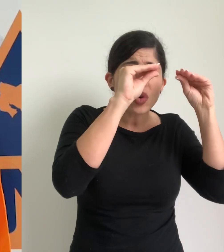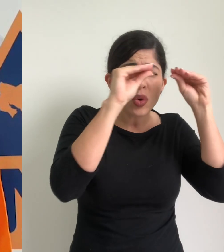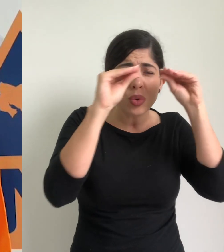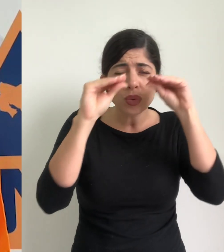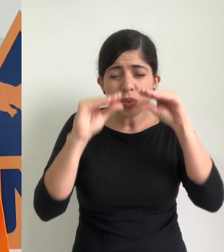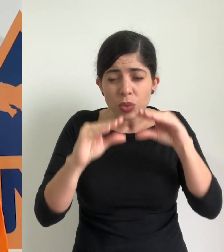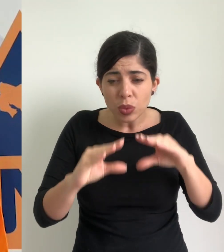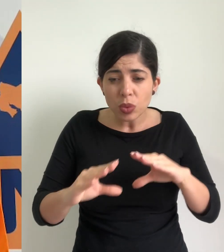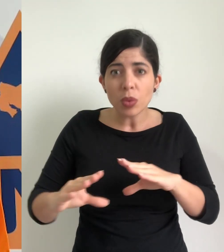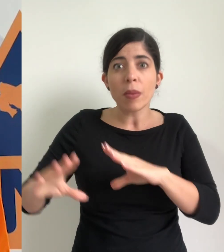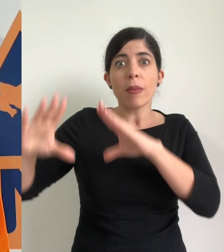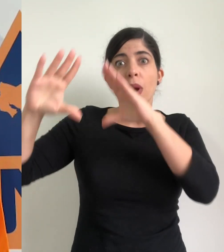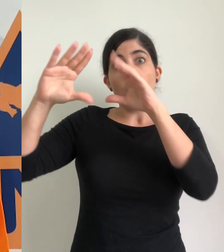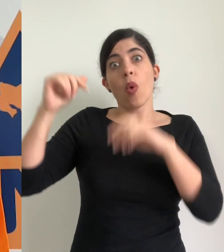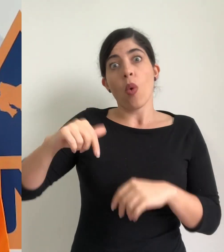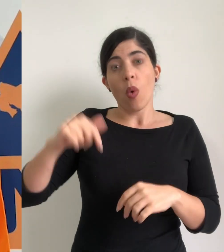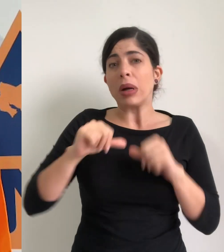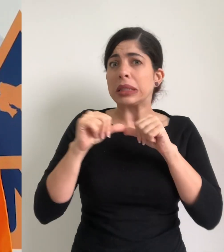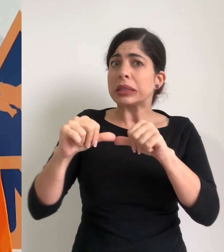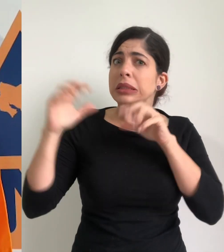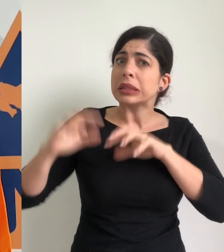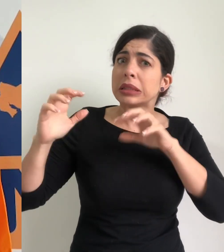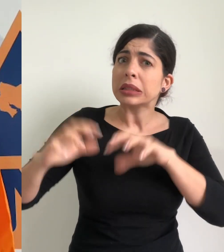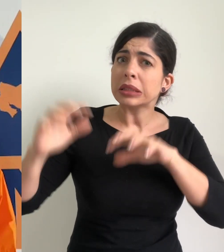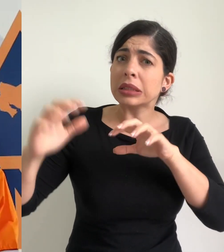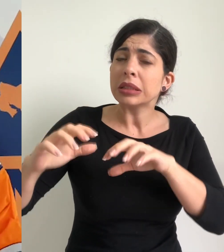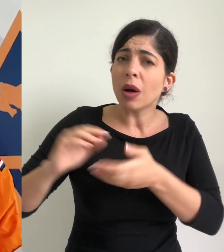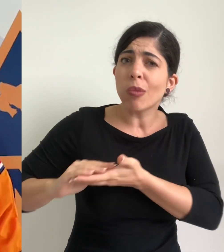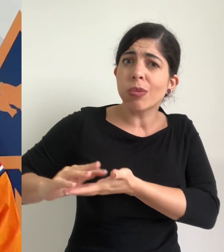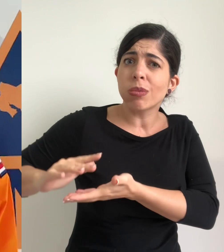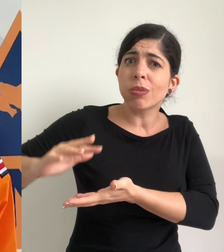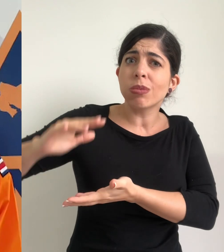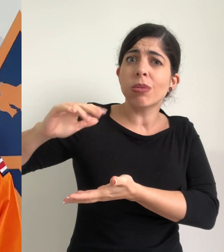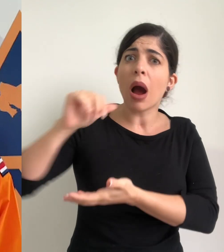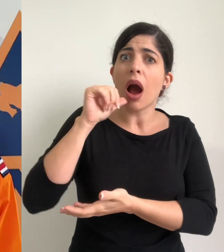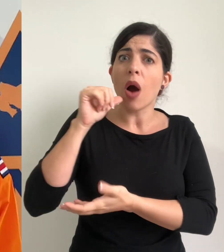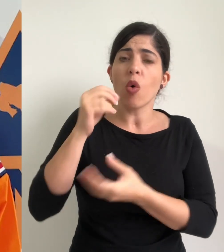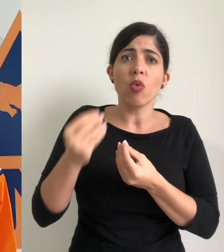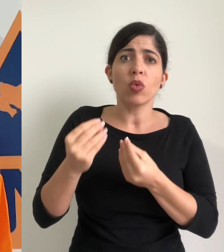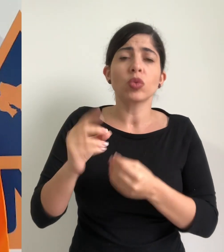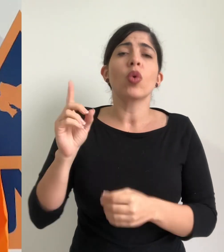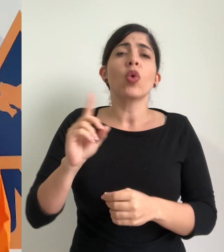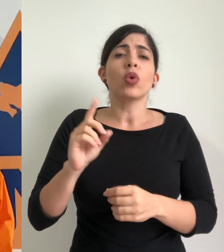ayer, madrugada y primeras horas del día de hoy, con acumulados bastante importantes en cantones